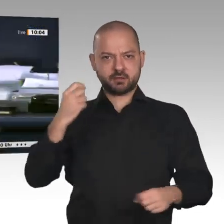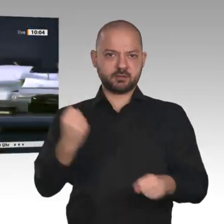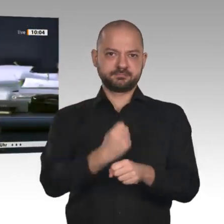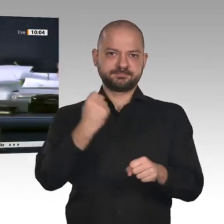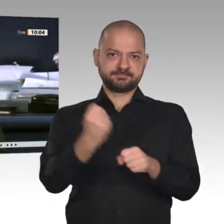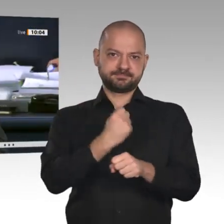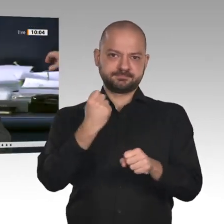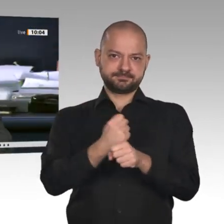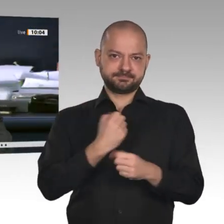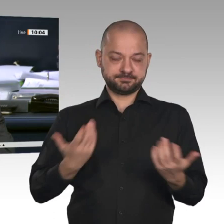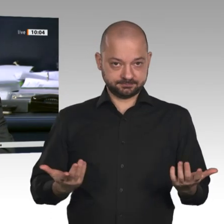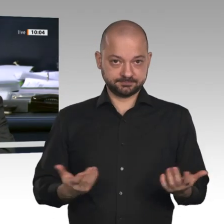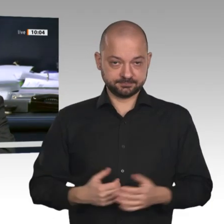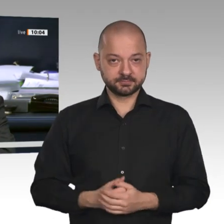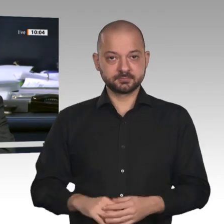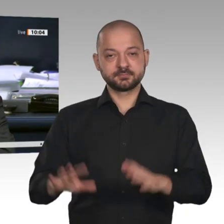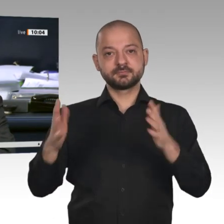Nächster Redner ist der Kollege Reinhard Houben, FDP.